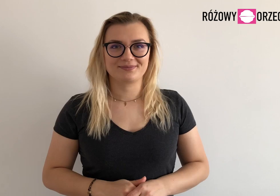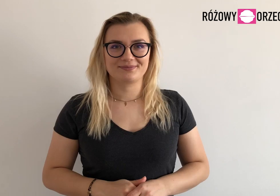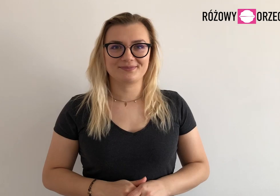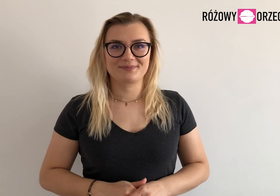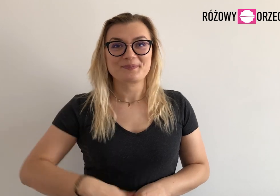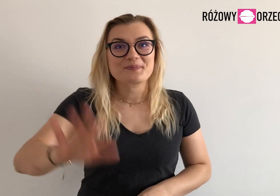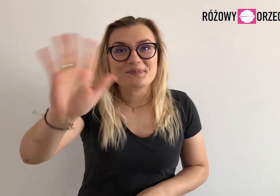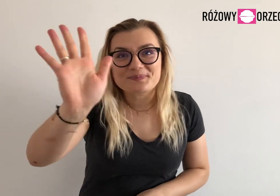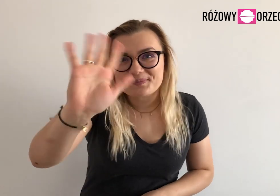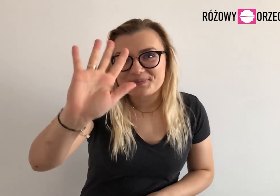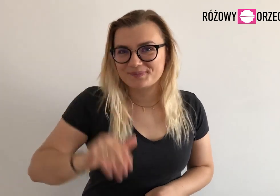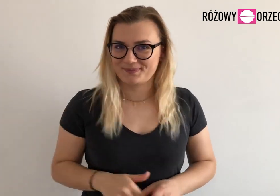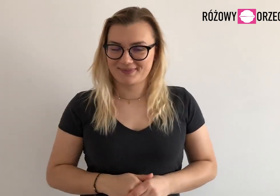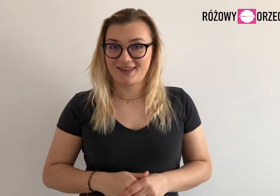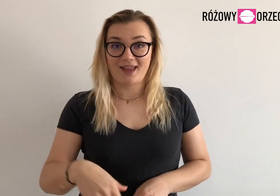Cześć!